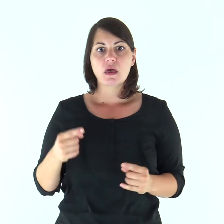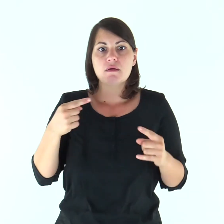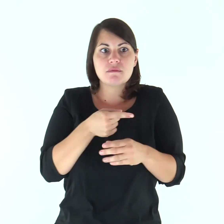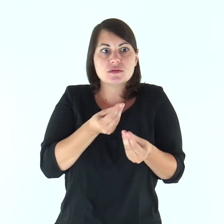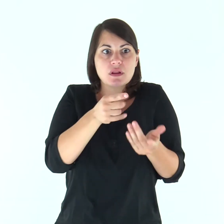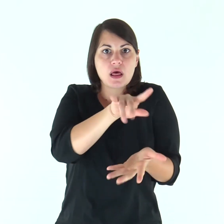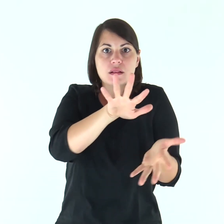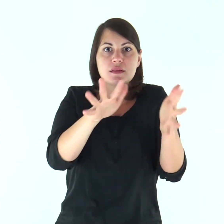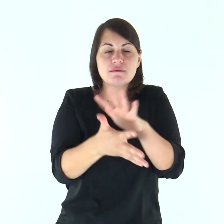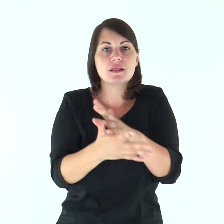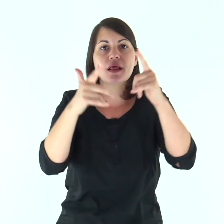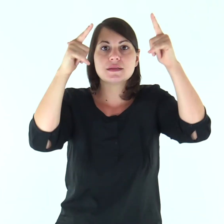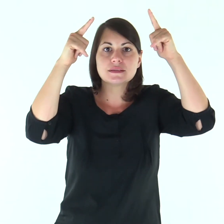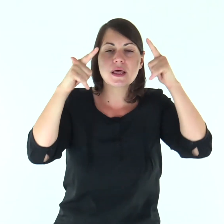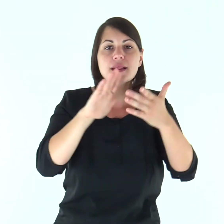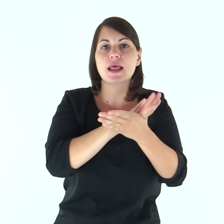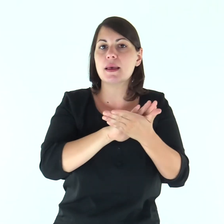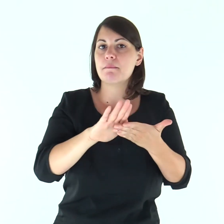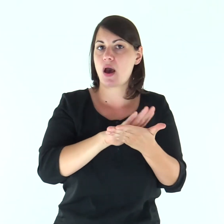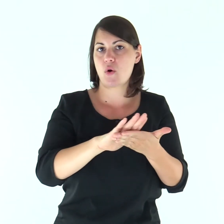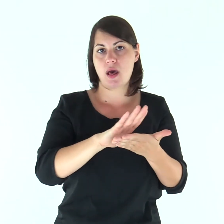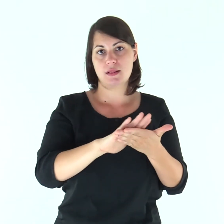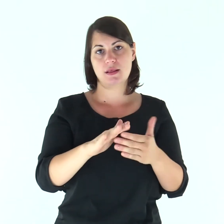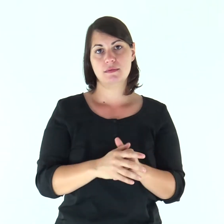ma santa e immacolata.